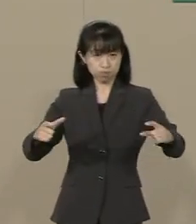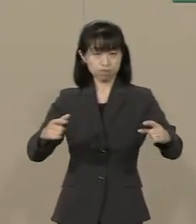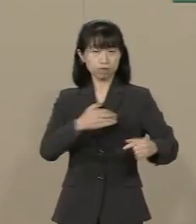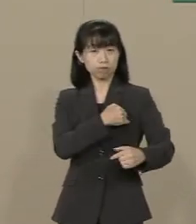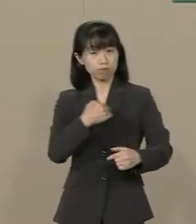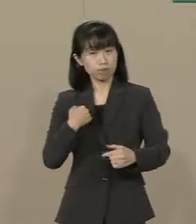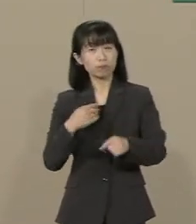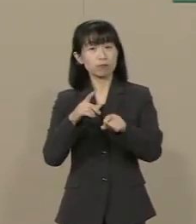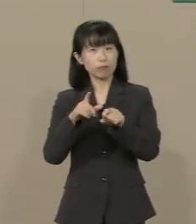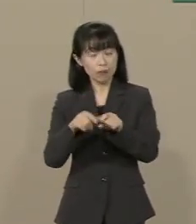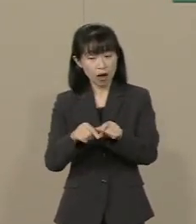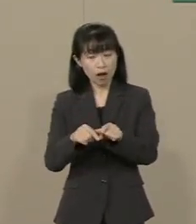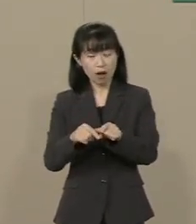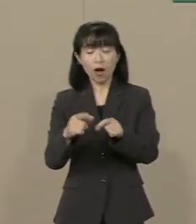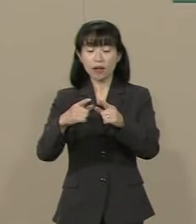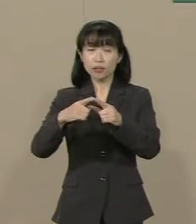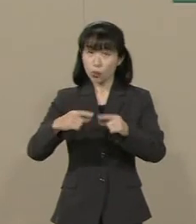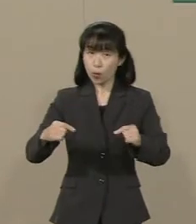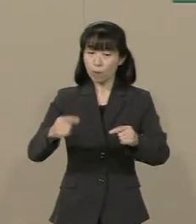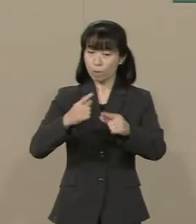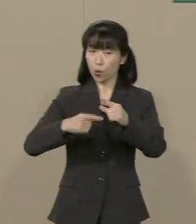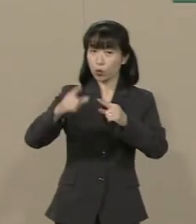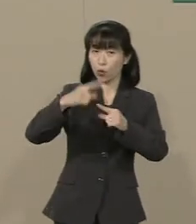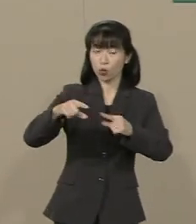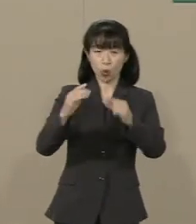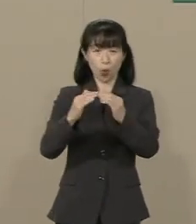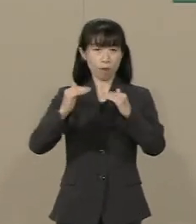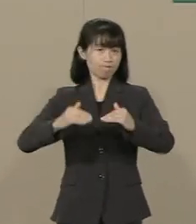日本はまだまだ 発展することができます